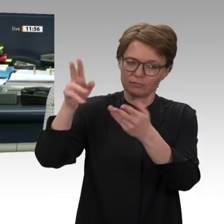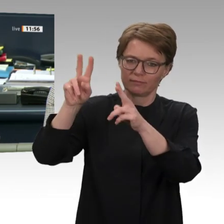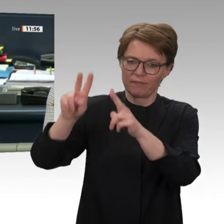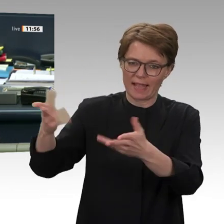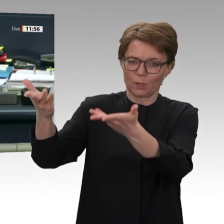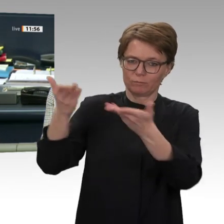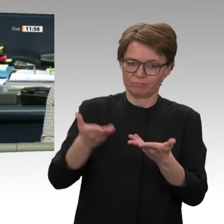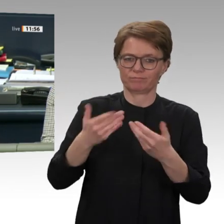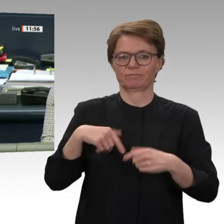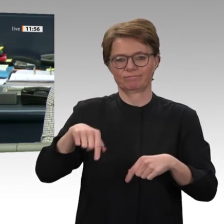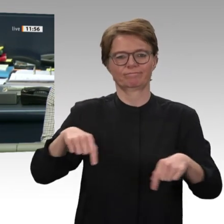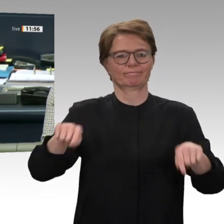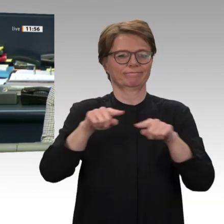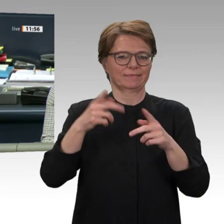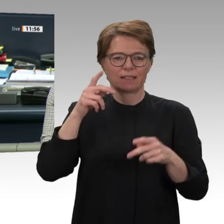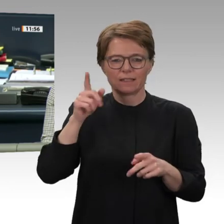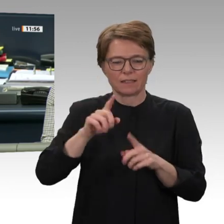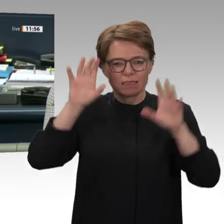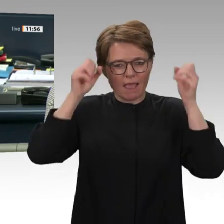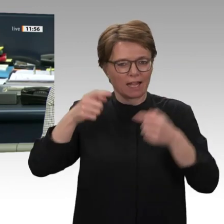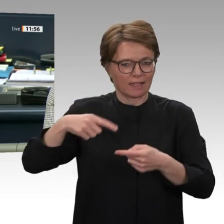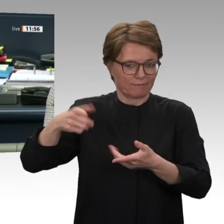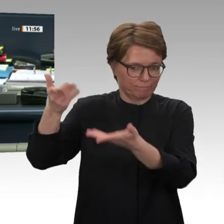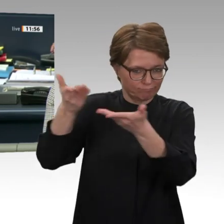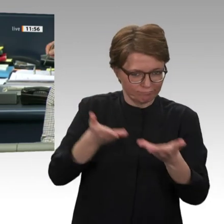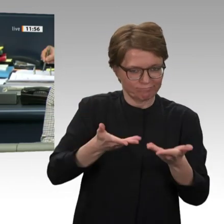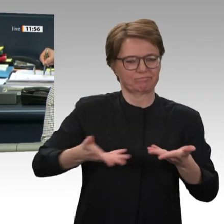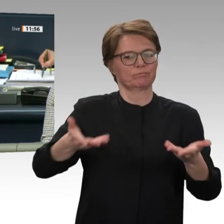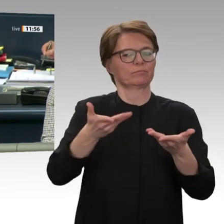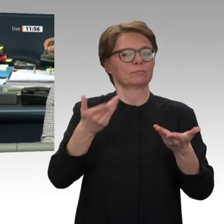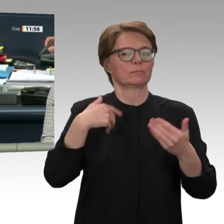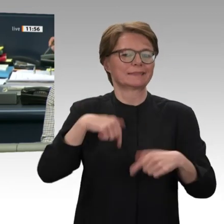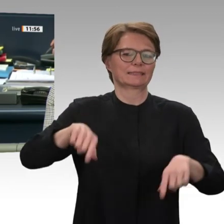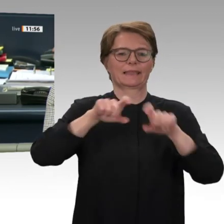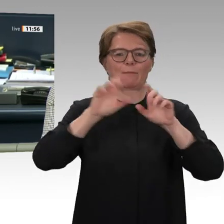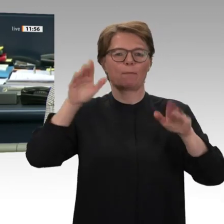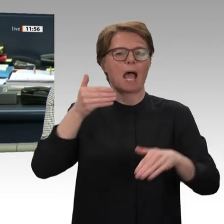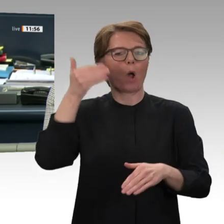einen Kommentar. Nächster Redner: Dr. Frithjof Schmidt für Bündnis 90/Die Grünen.